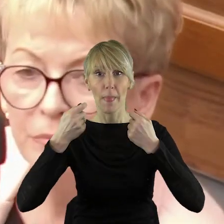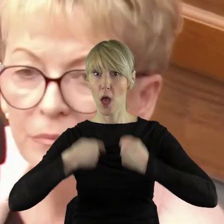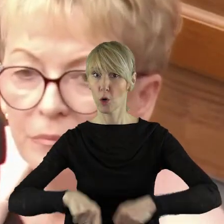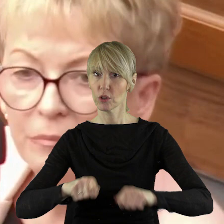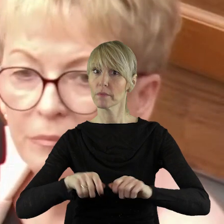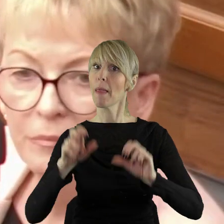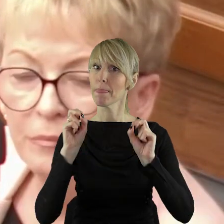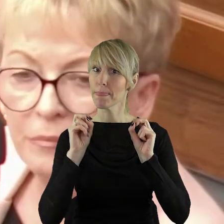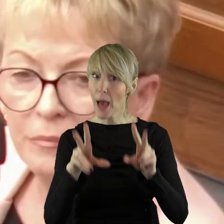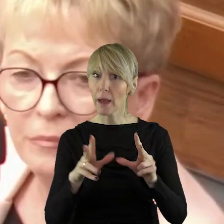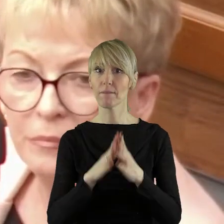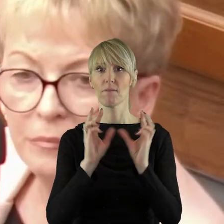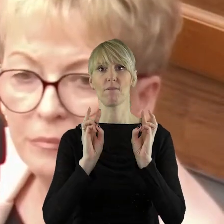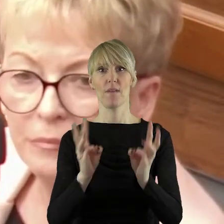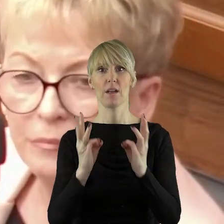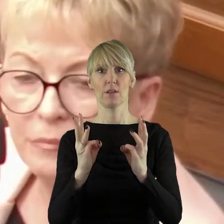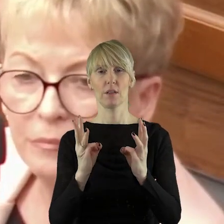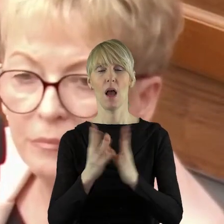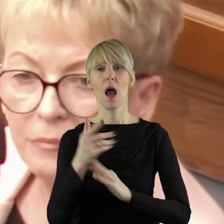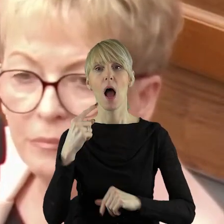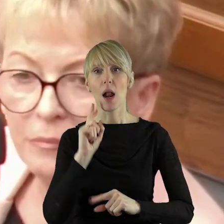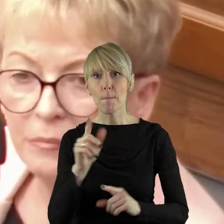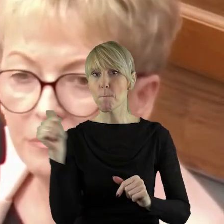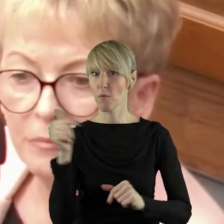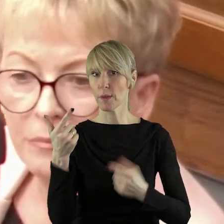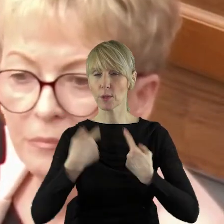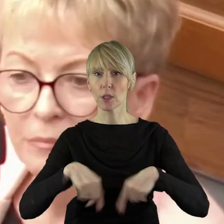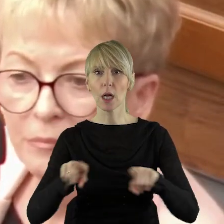naszego rolnictwa jest ważna, kluczowa. Powinna być realizowana.